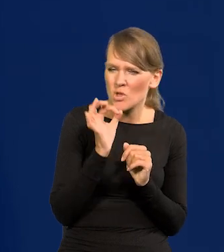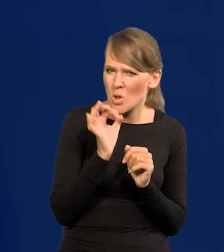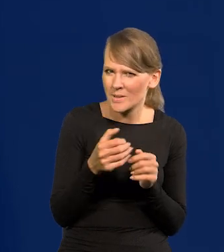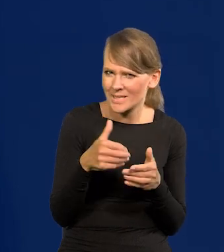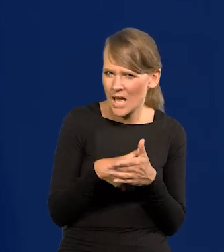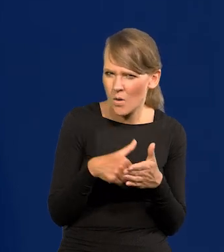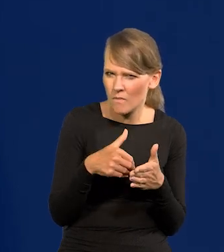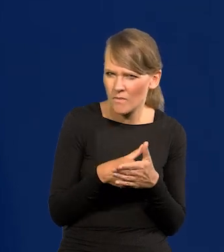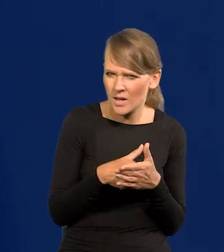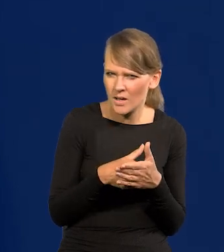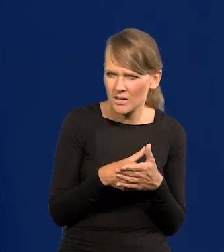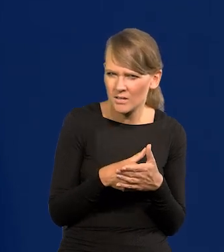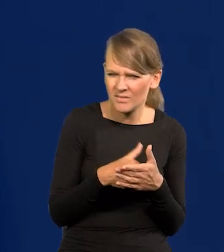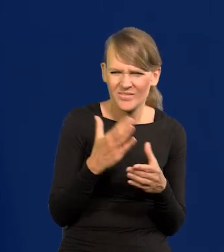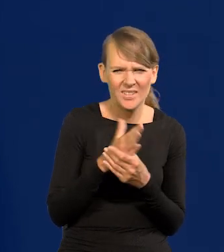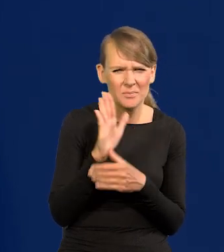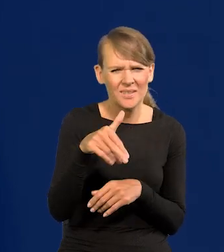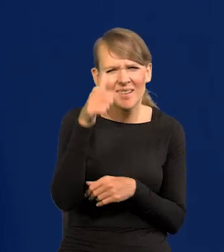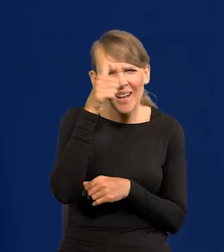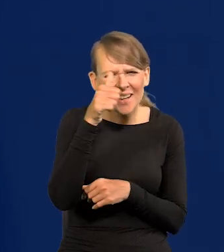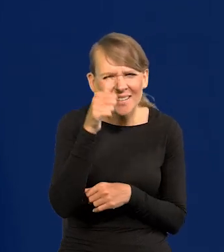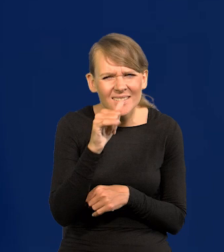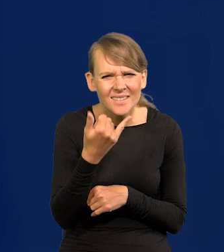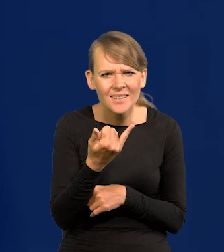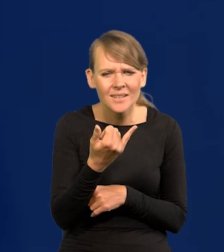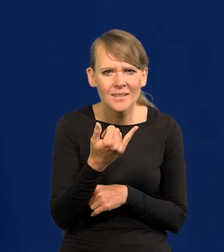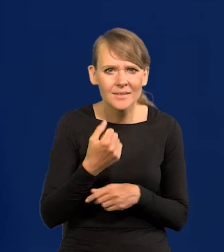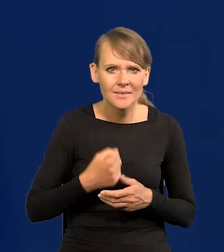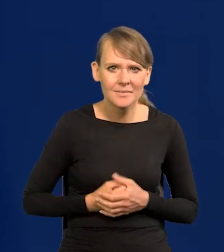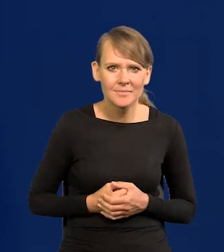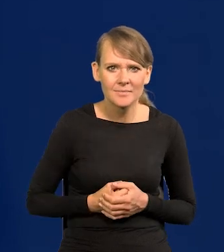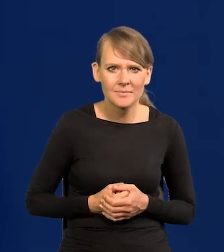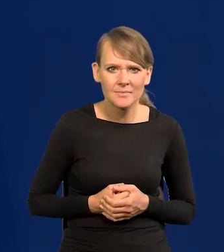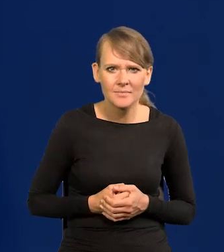Zachowanie, które się zleca w firmach. Szłam.